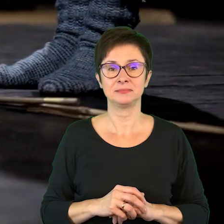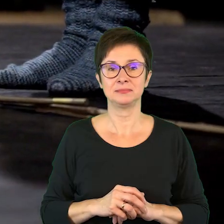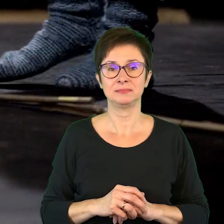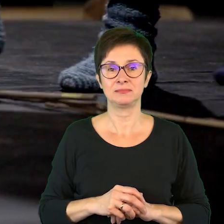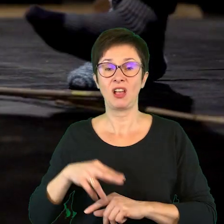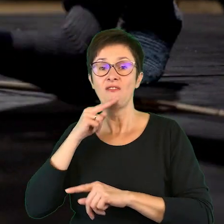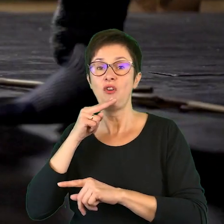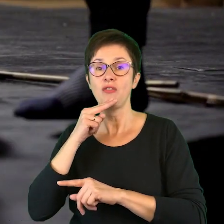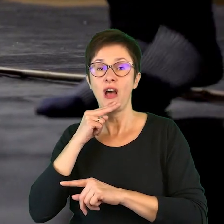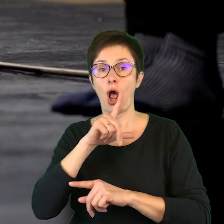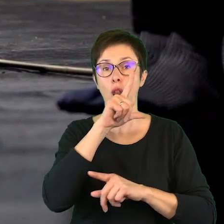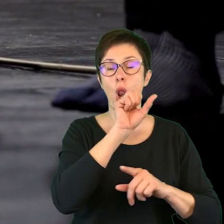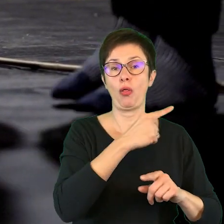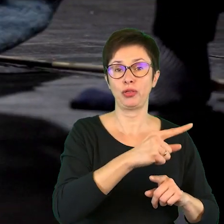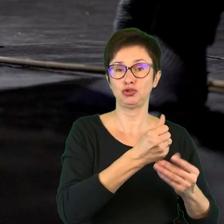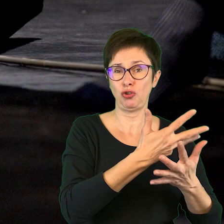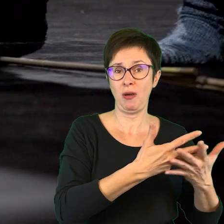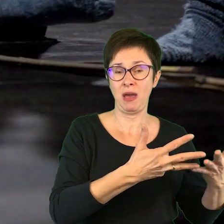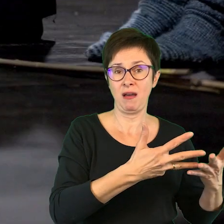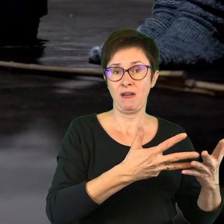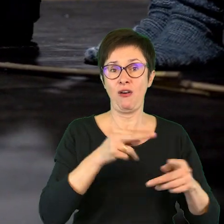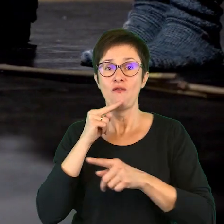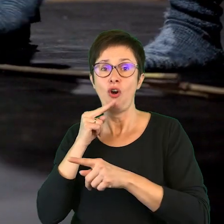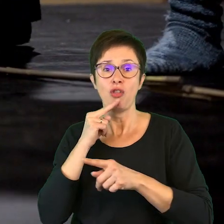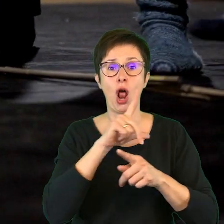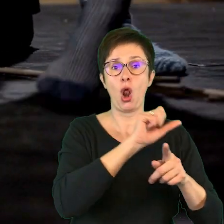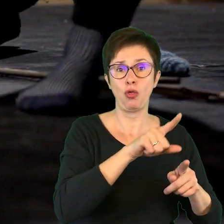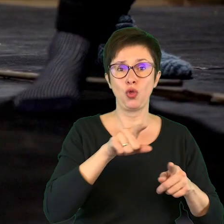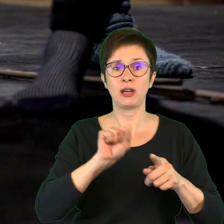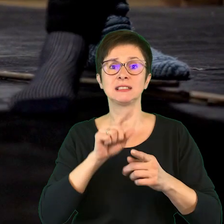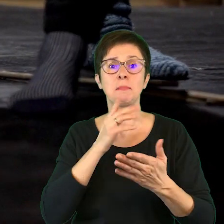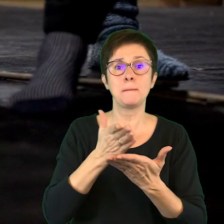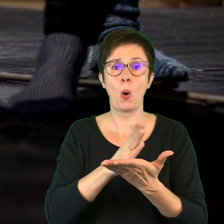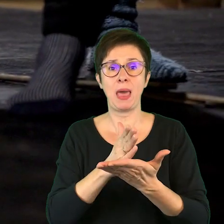Woda, ląd, wodo-ląd jest pomiędzy.